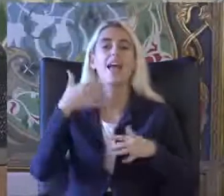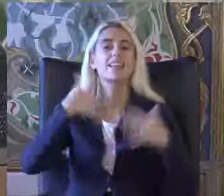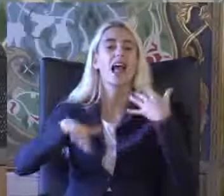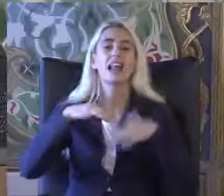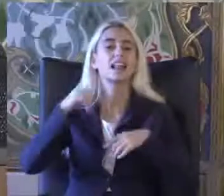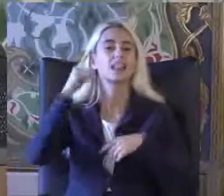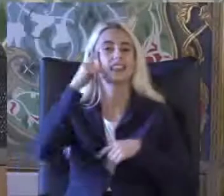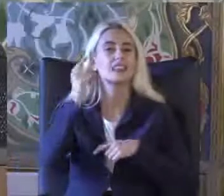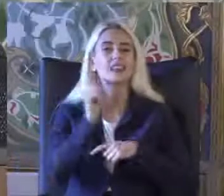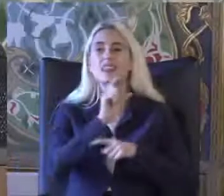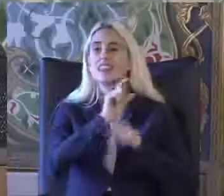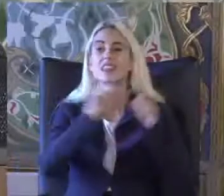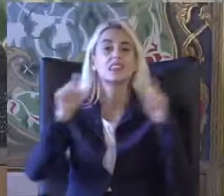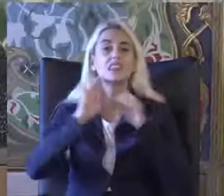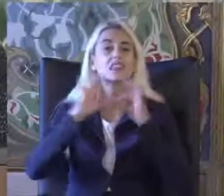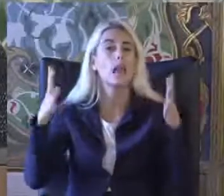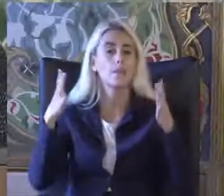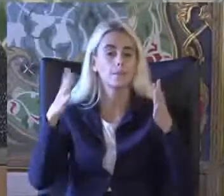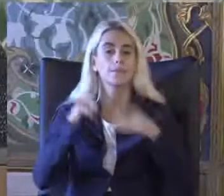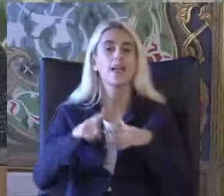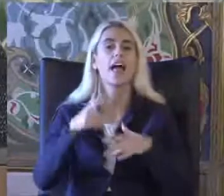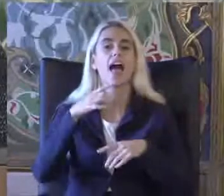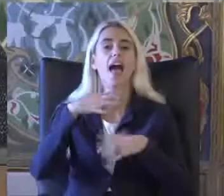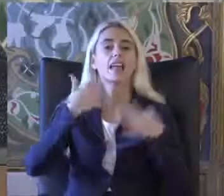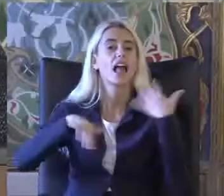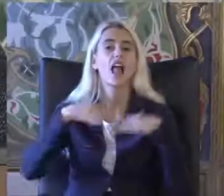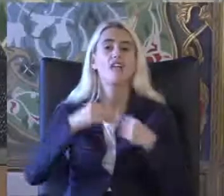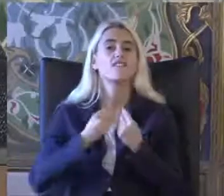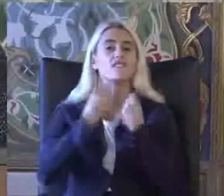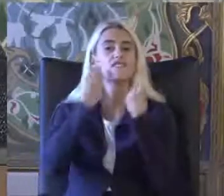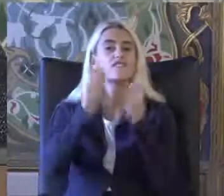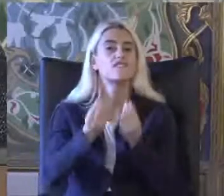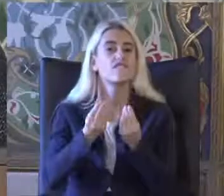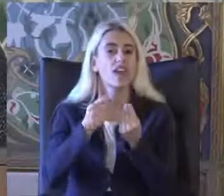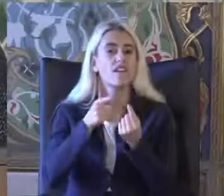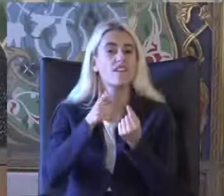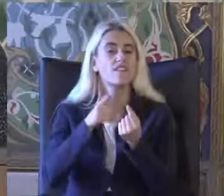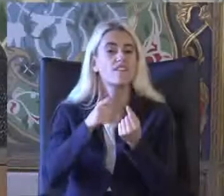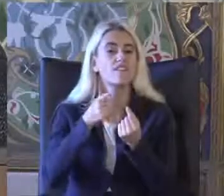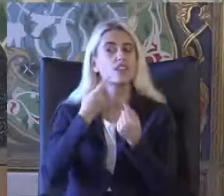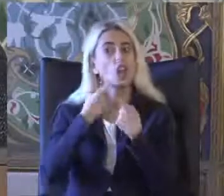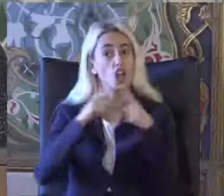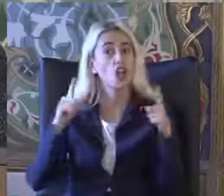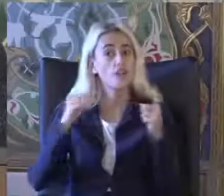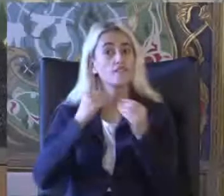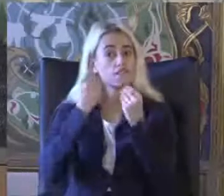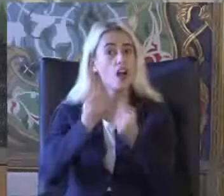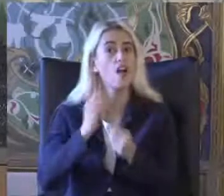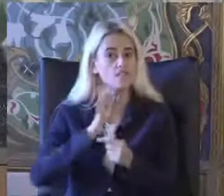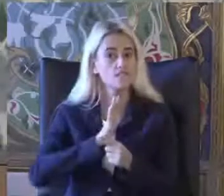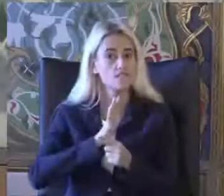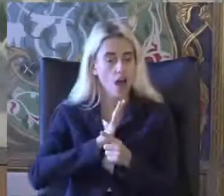Engellilik ile ilgili veriler Oldukça değişken veriler var Bunları açıklamaya çalışacağım